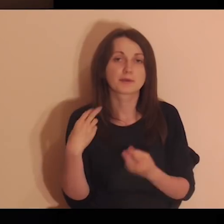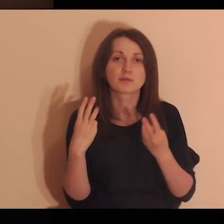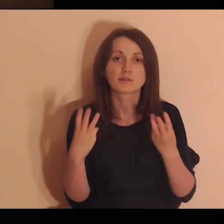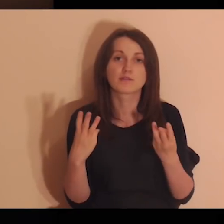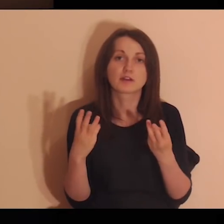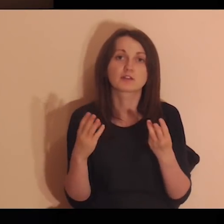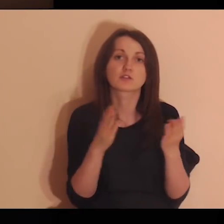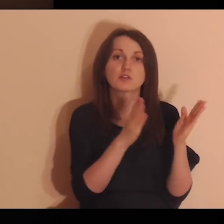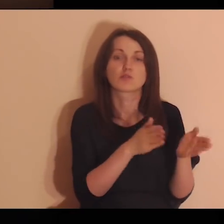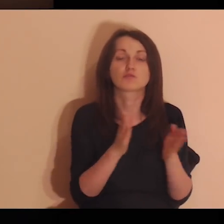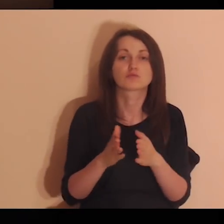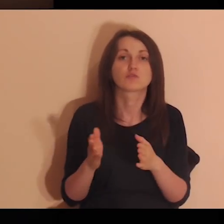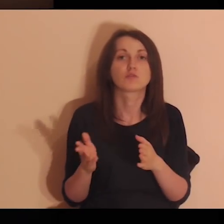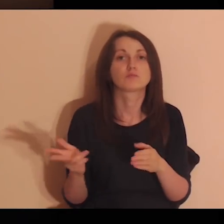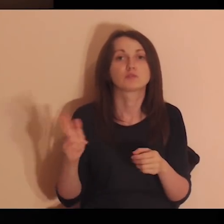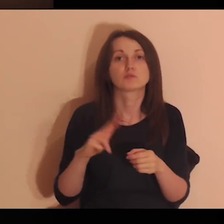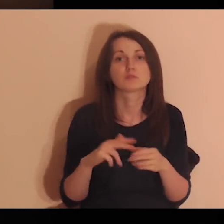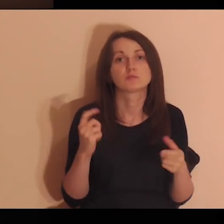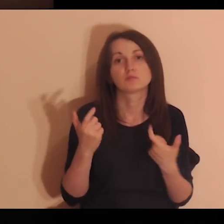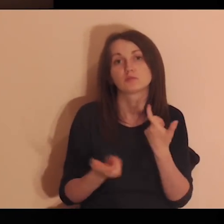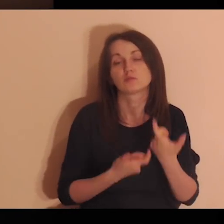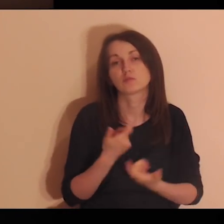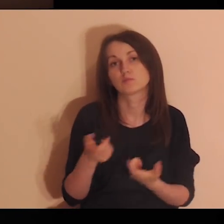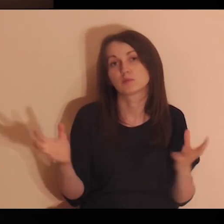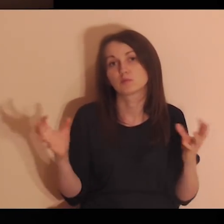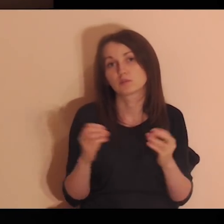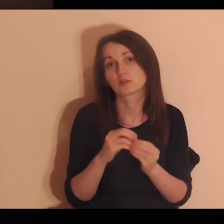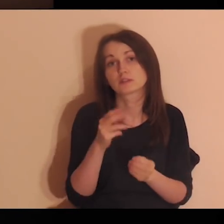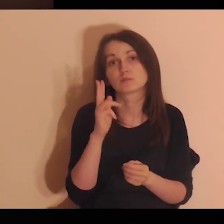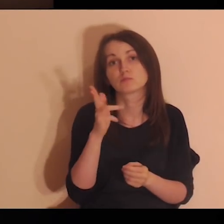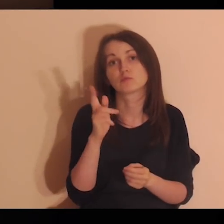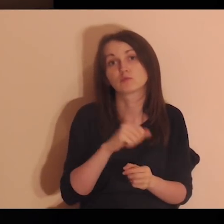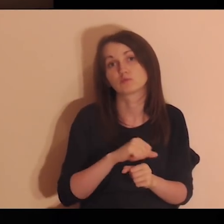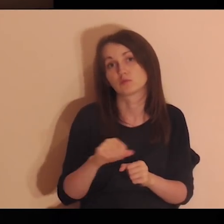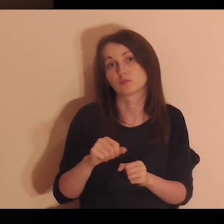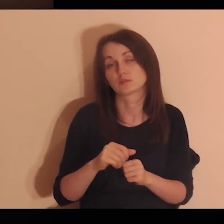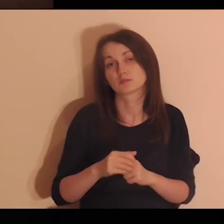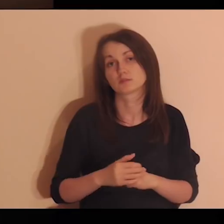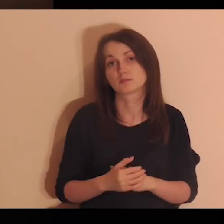Jakie są ważne osoby, z którymi to robiłeś? Kto to jest?